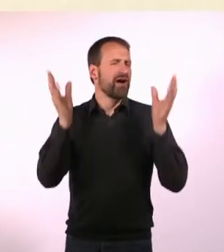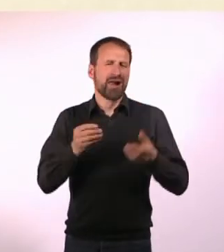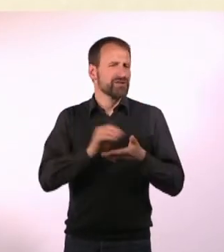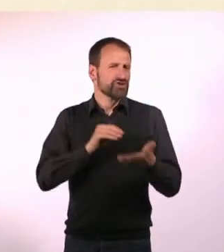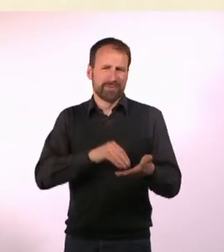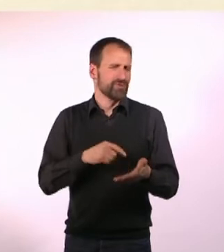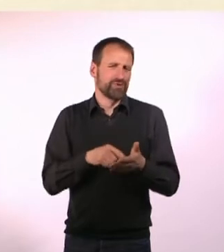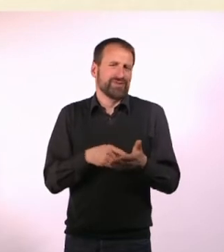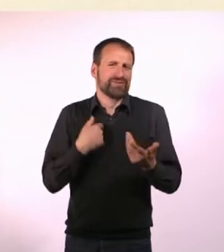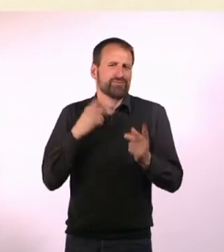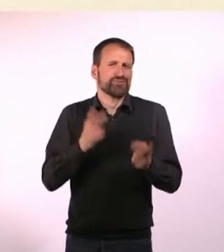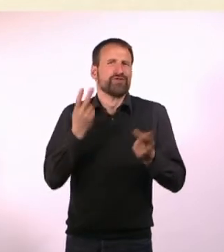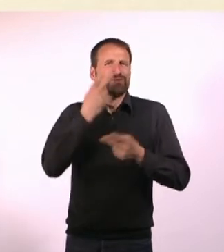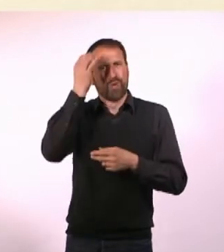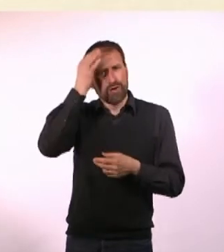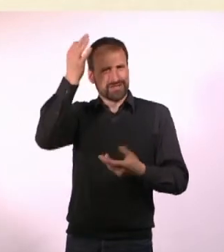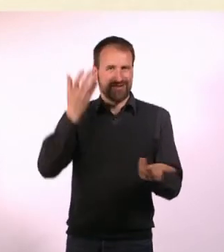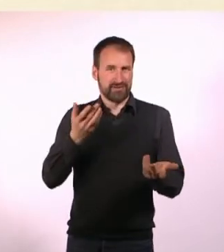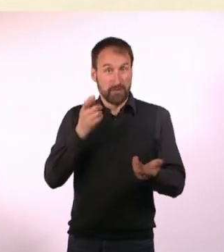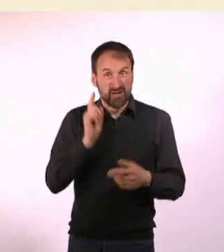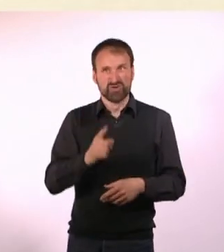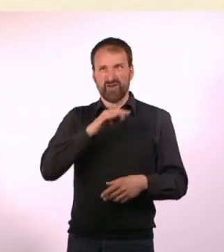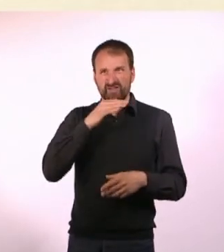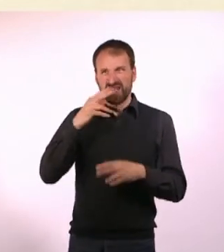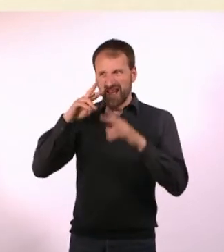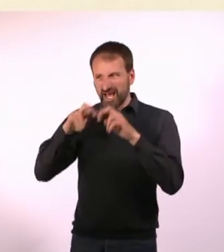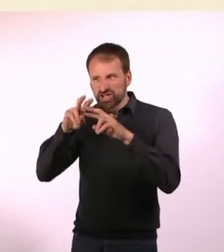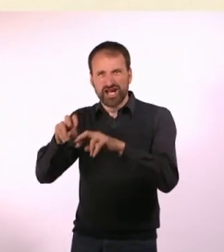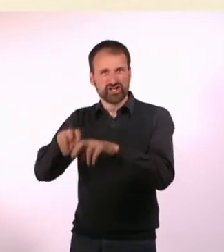aber ich muss auch furchtbar viel recherchieren, weil ich es nicht selber erlebt habe.